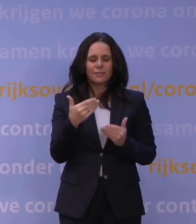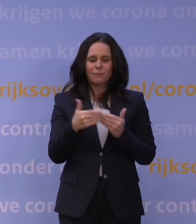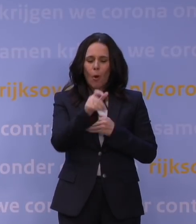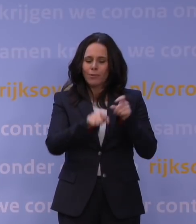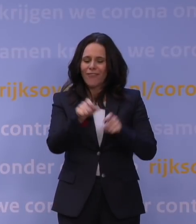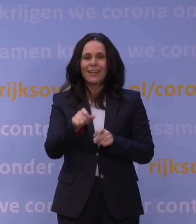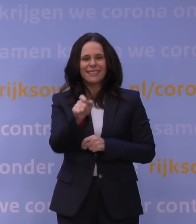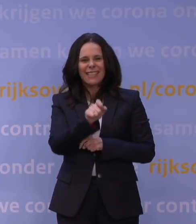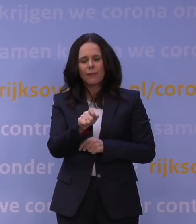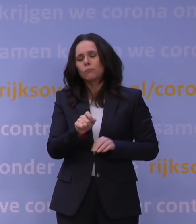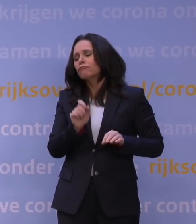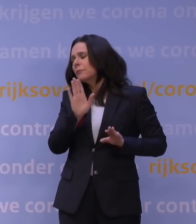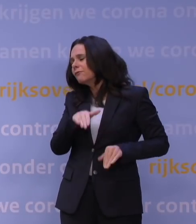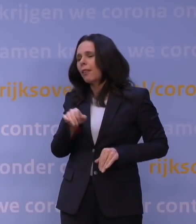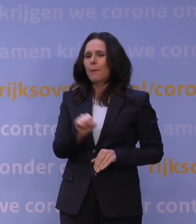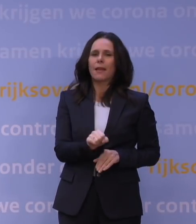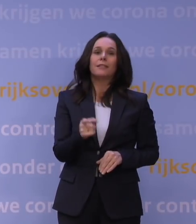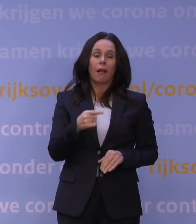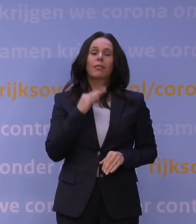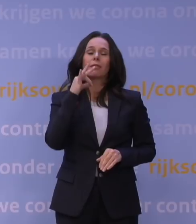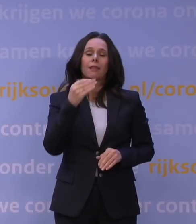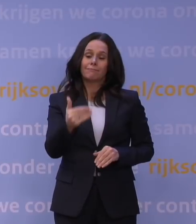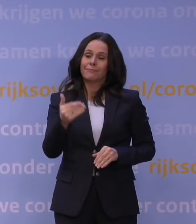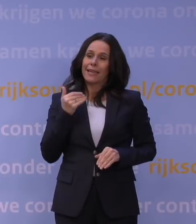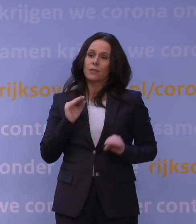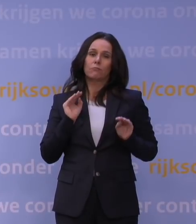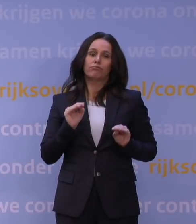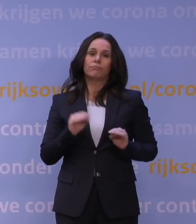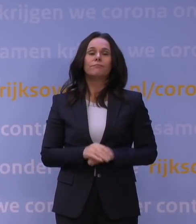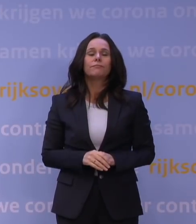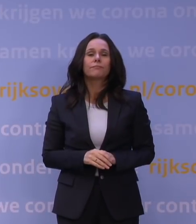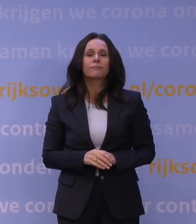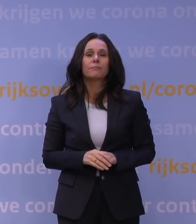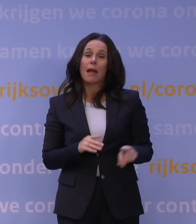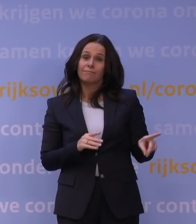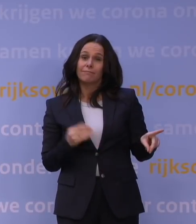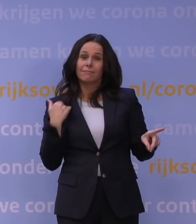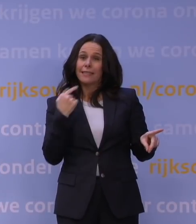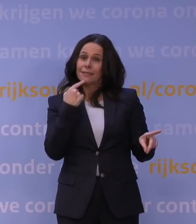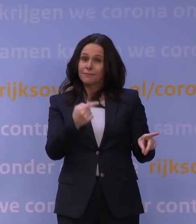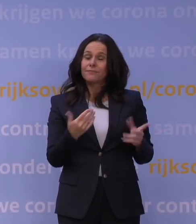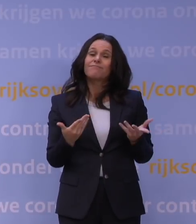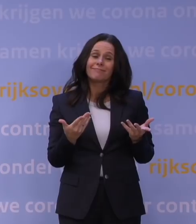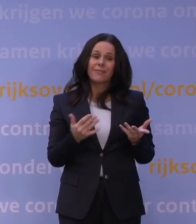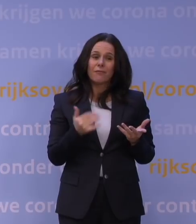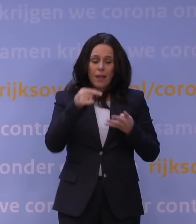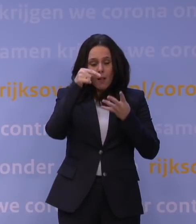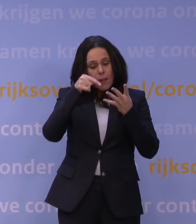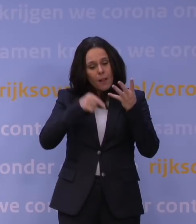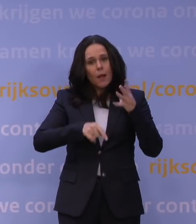dan komen we eerder bij jullie terug. Maar u hebt het Jaap van Dissel net ook horen vertellen: er zijn gewoon nog heel veel onzekerheden.